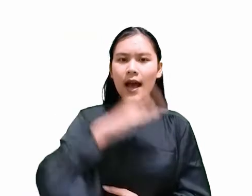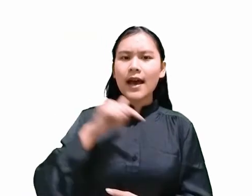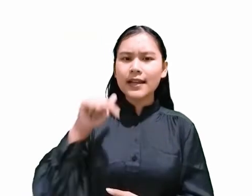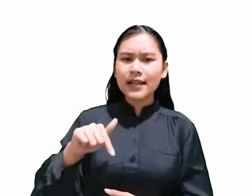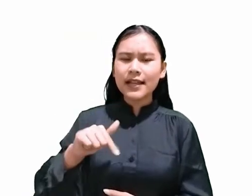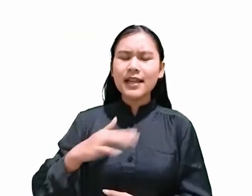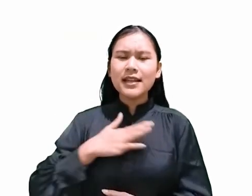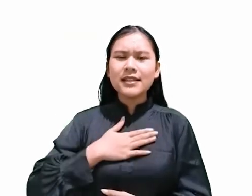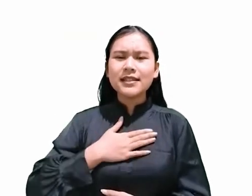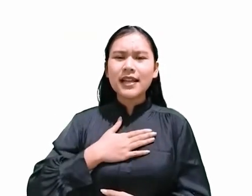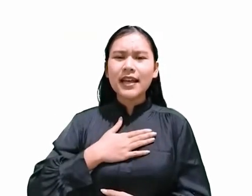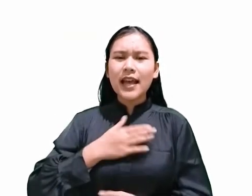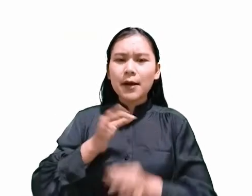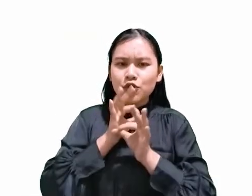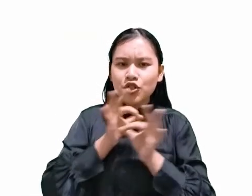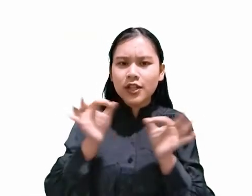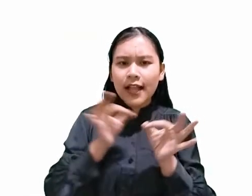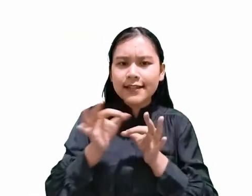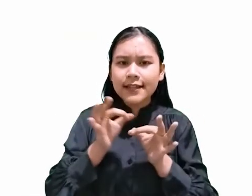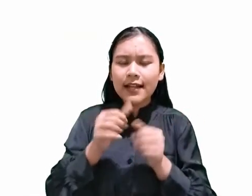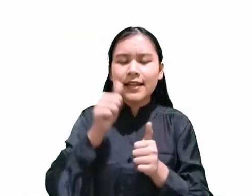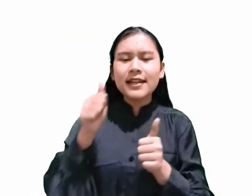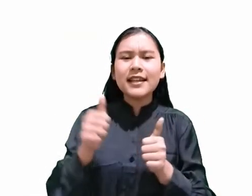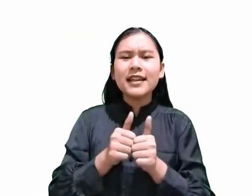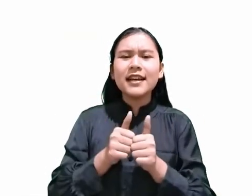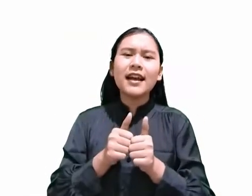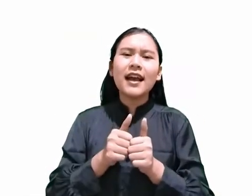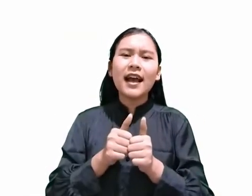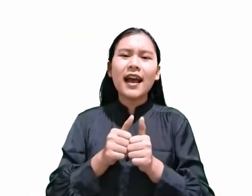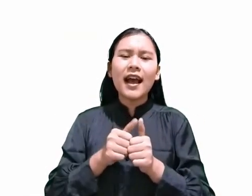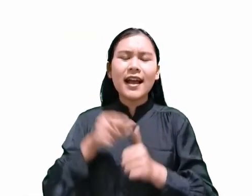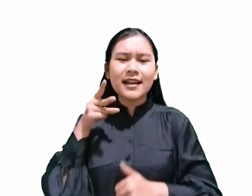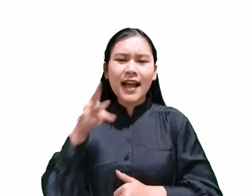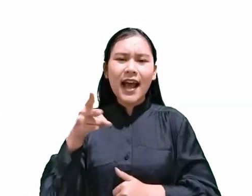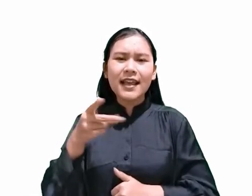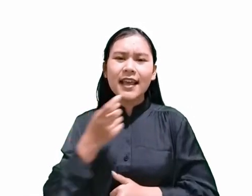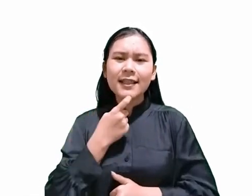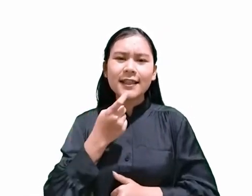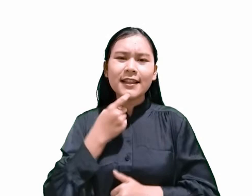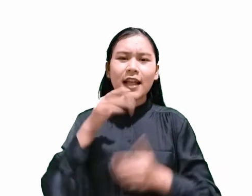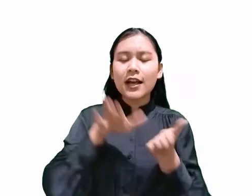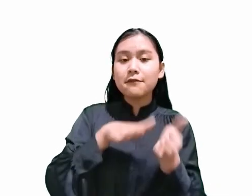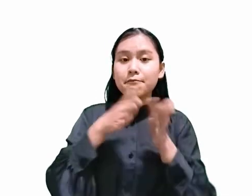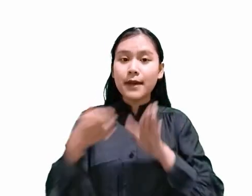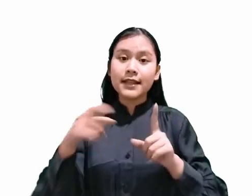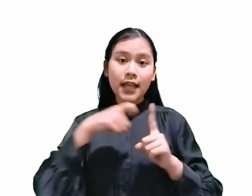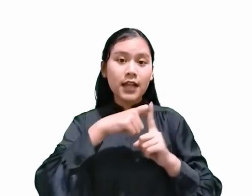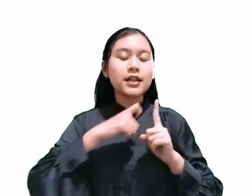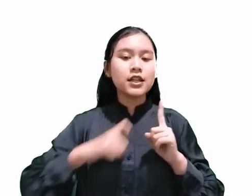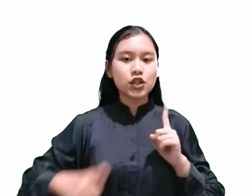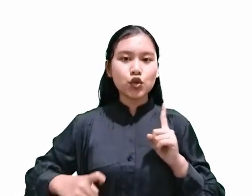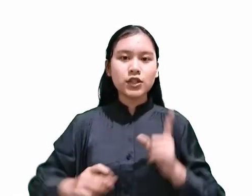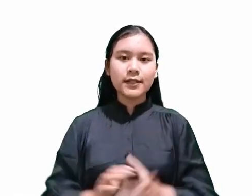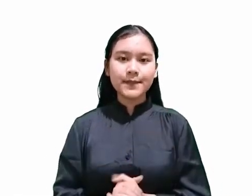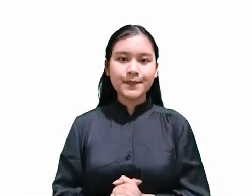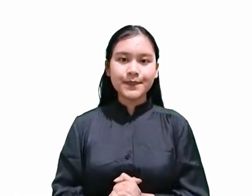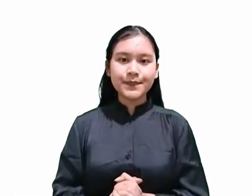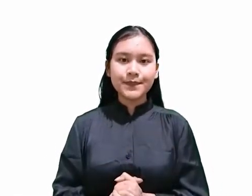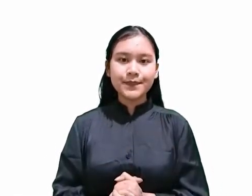dengan menggunakan ayat yang membahas mengenai kematian Kristus. Kita semua tahu